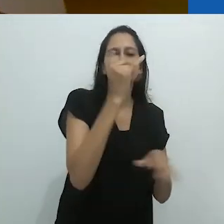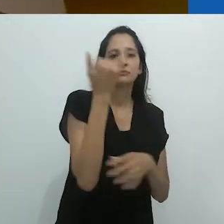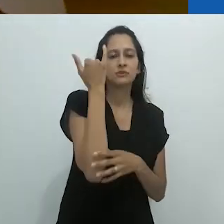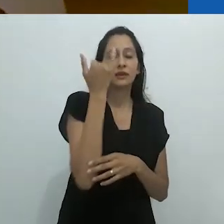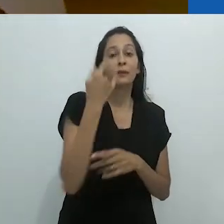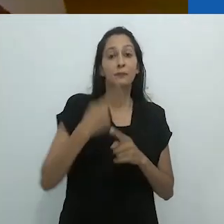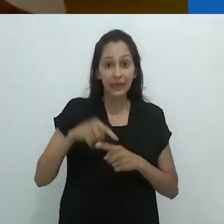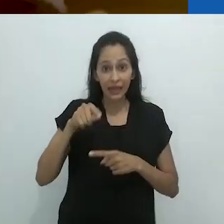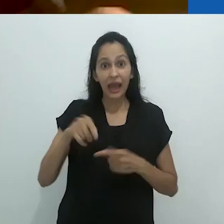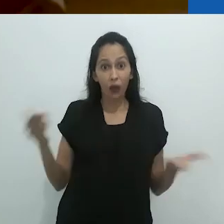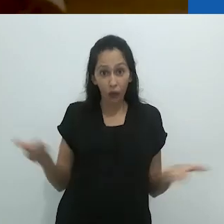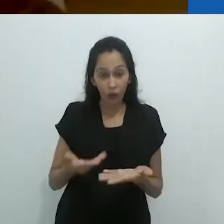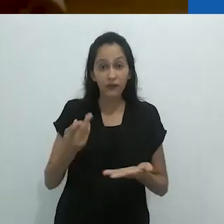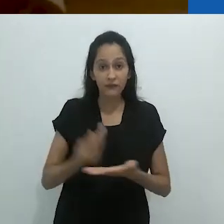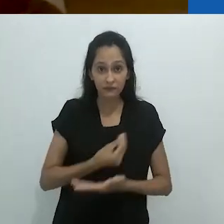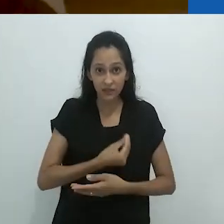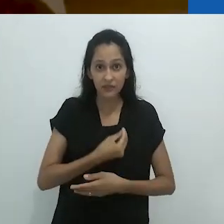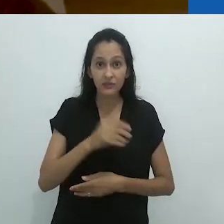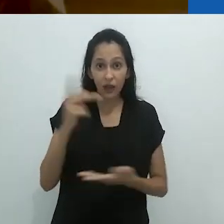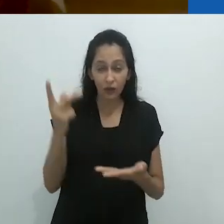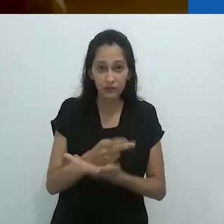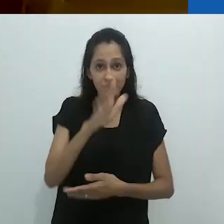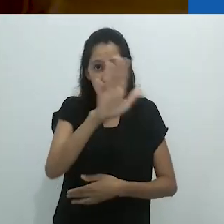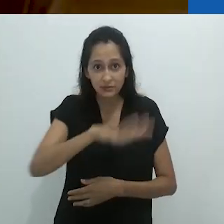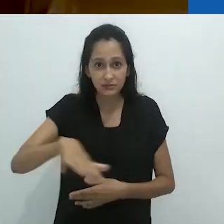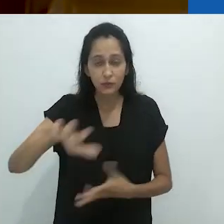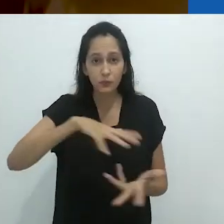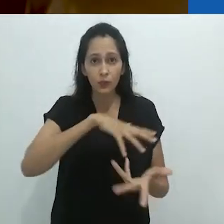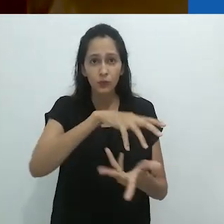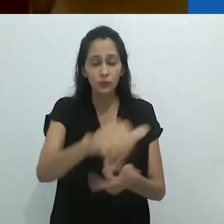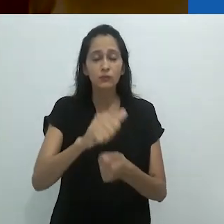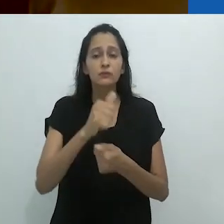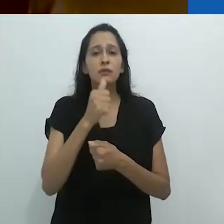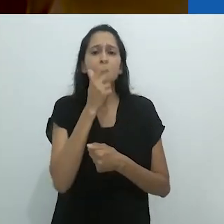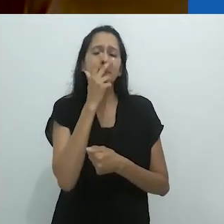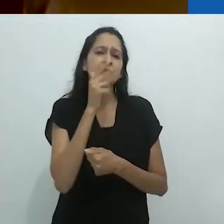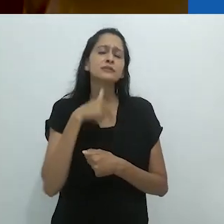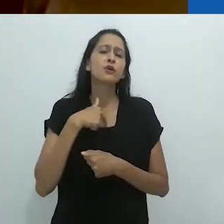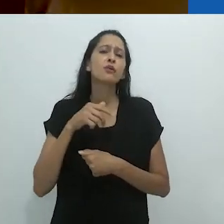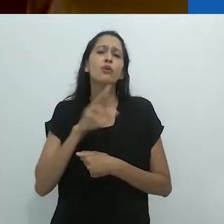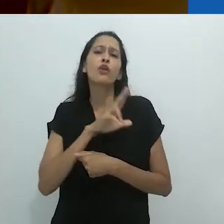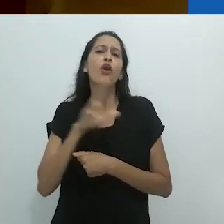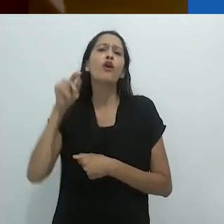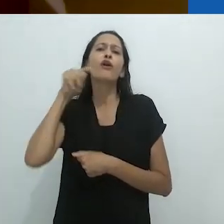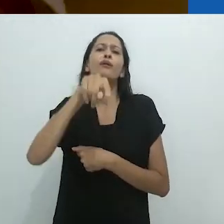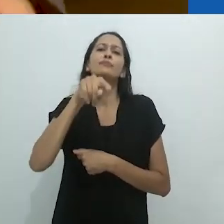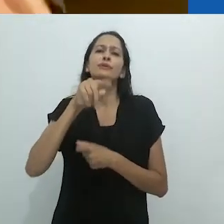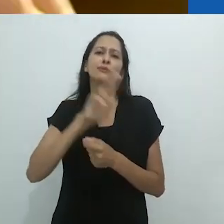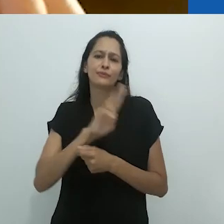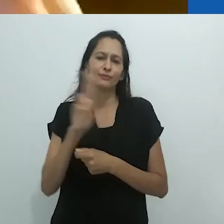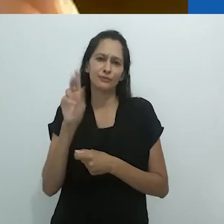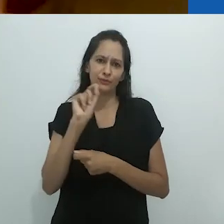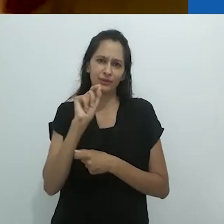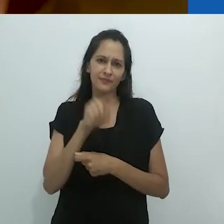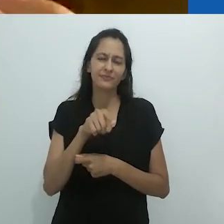Em grande parte, isto é porque o que está acontecendo agora